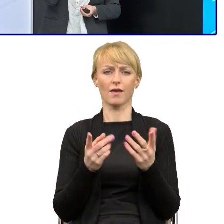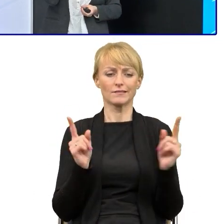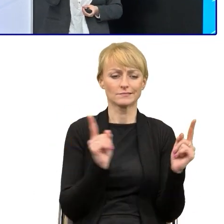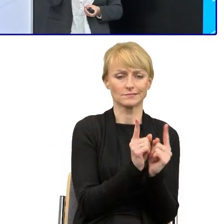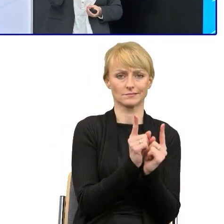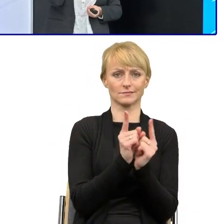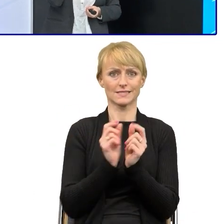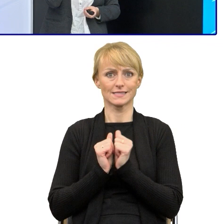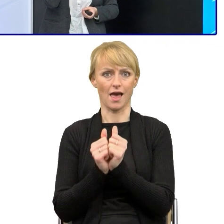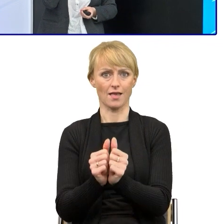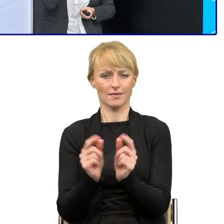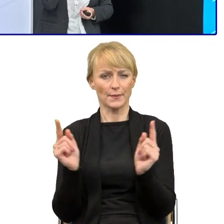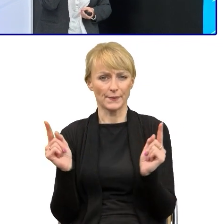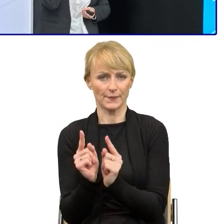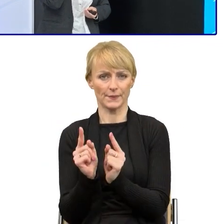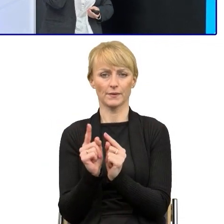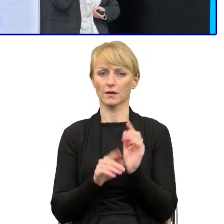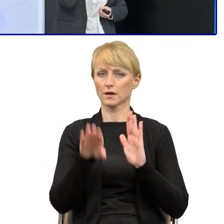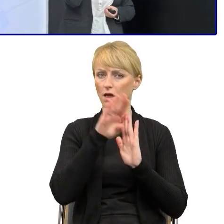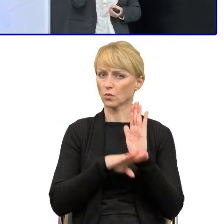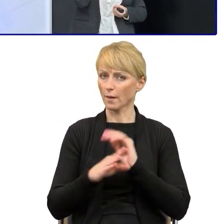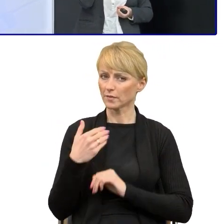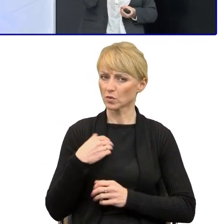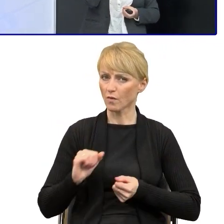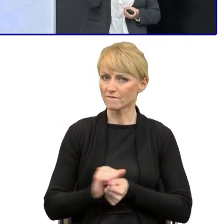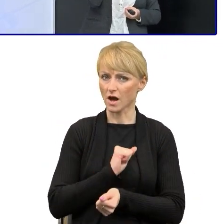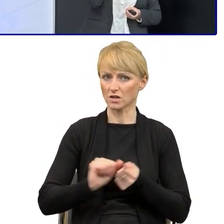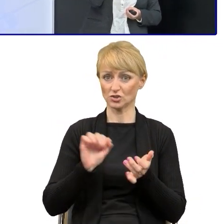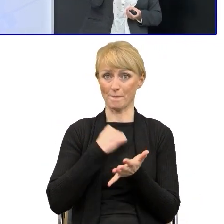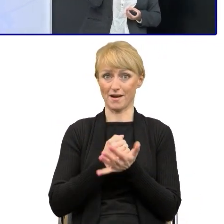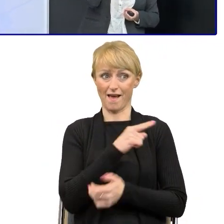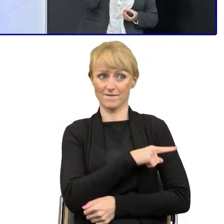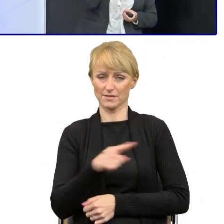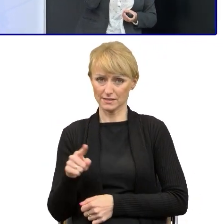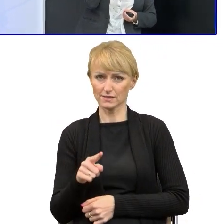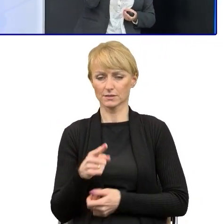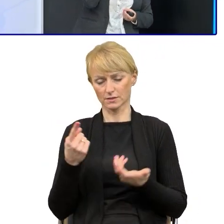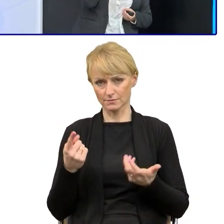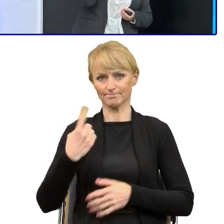O ten regulamin bardzo walczyliśmy z prawnikami, żeby udało się nam go utrzymać.